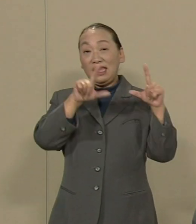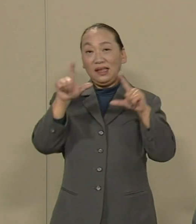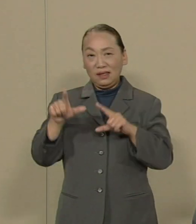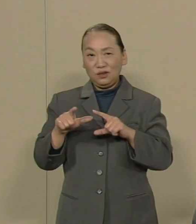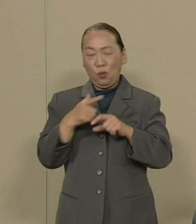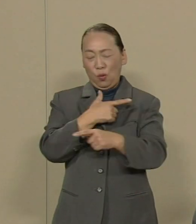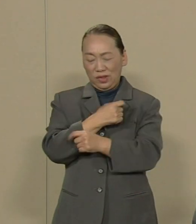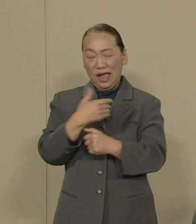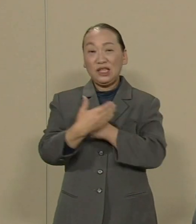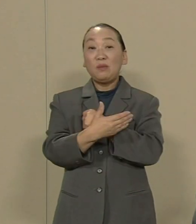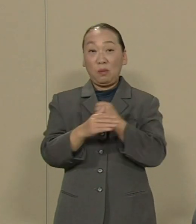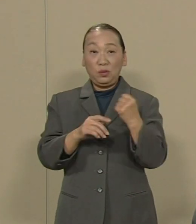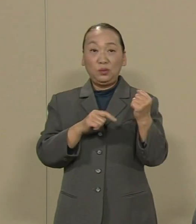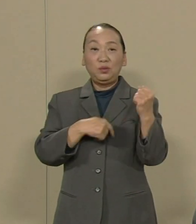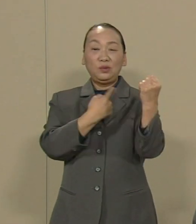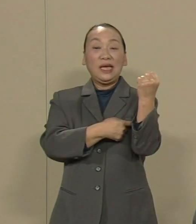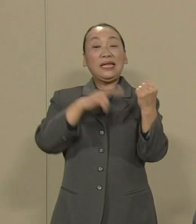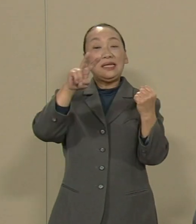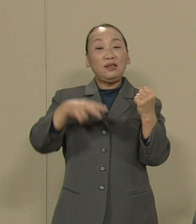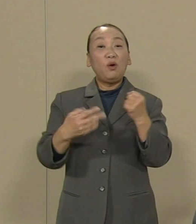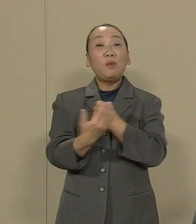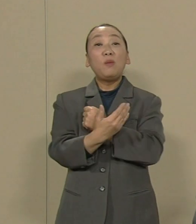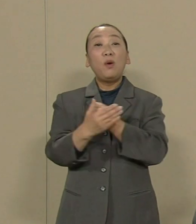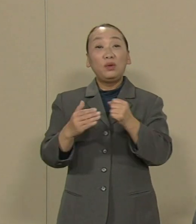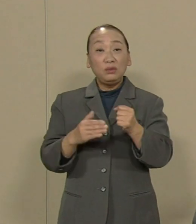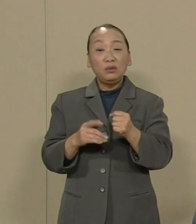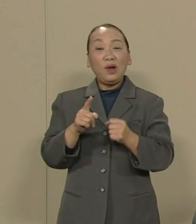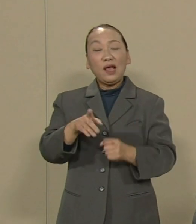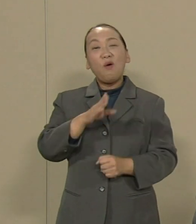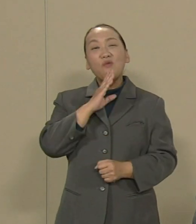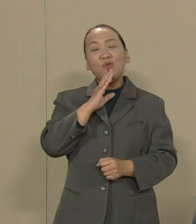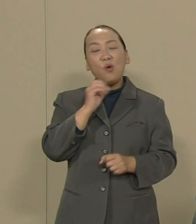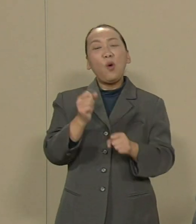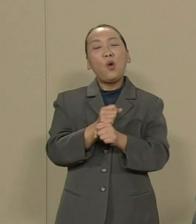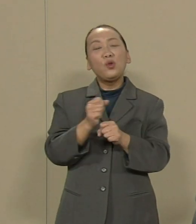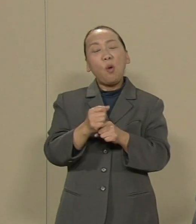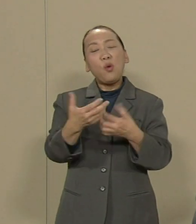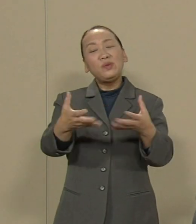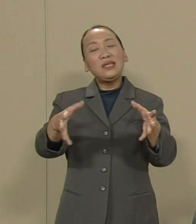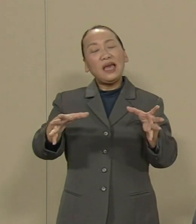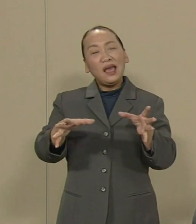権利を守る これが本来の 労働組合の姿だと思います